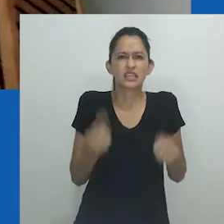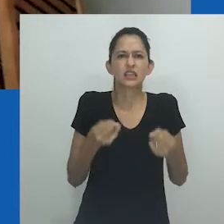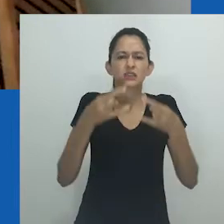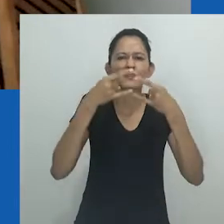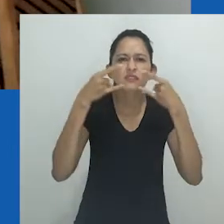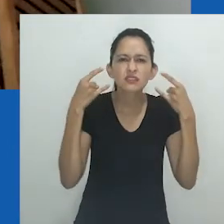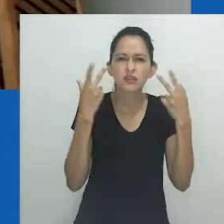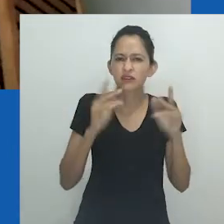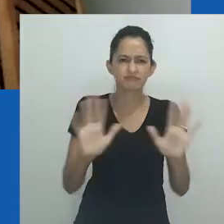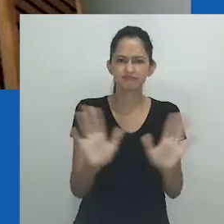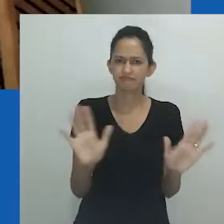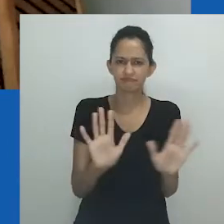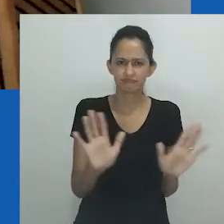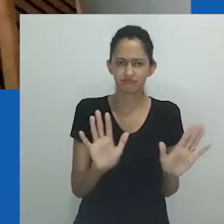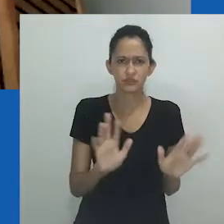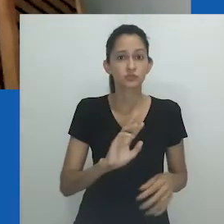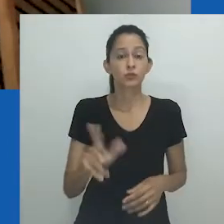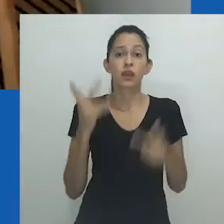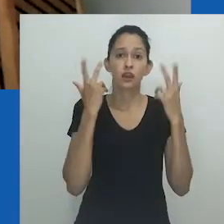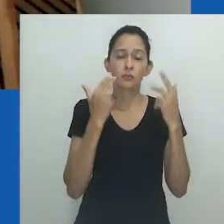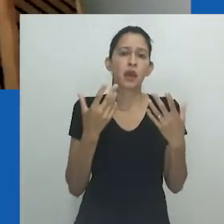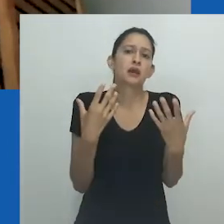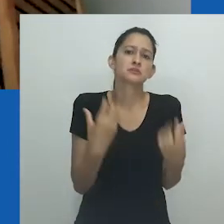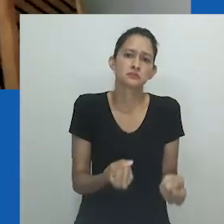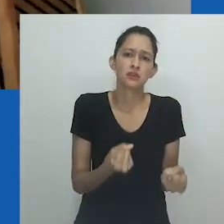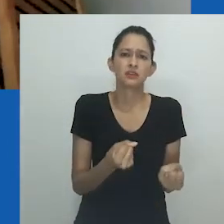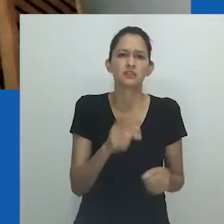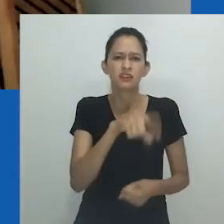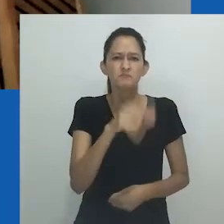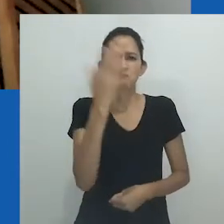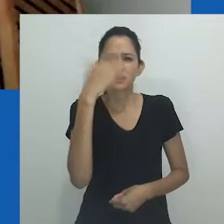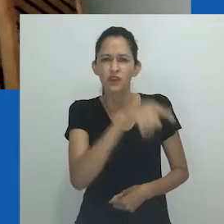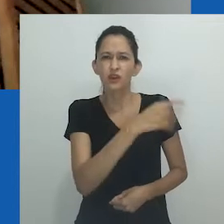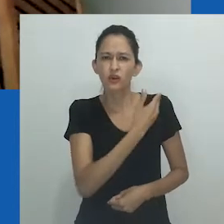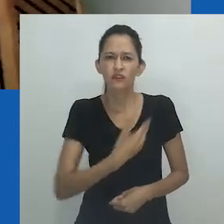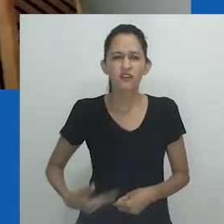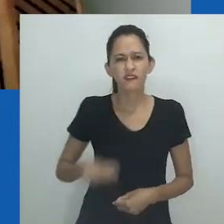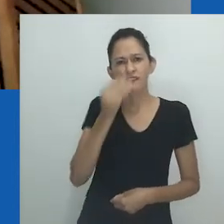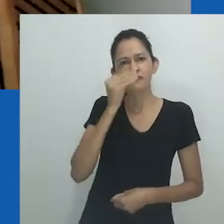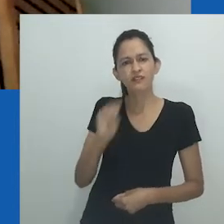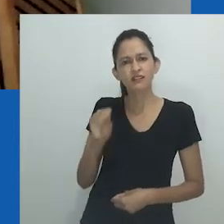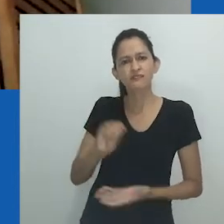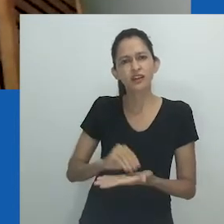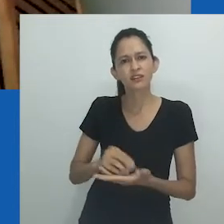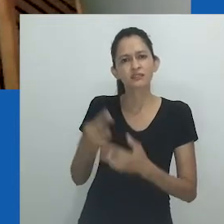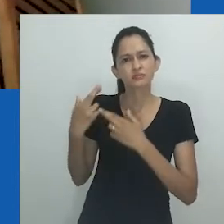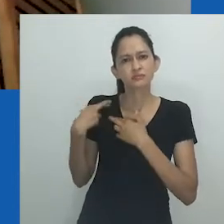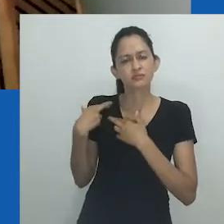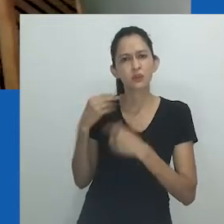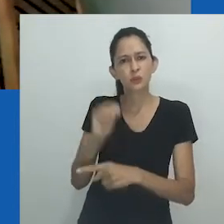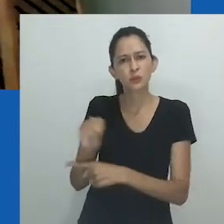Não quero parecer normal de máscara. Gostaria também de dizer que não é normal, nem aceitável, o descaso governamental com a pandemia